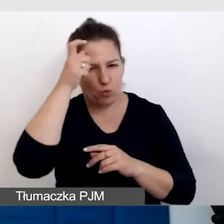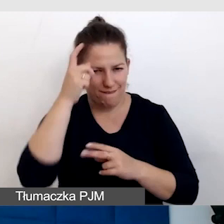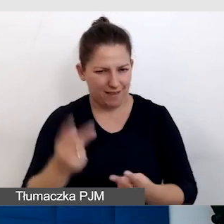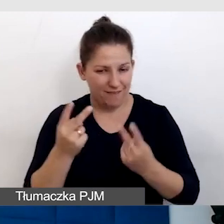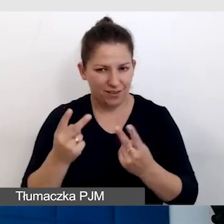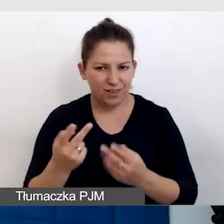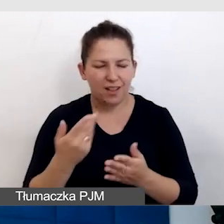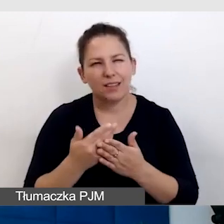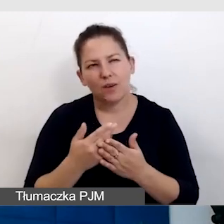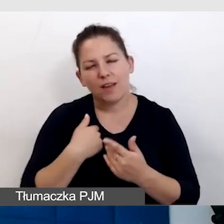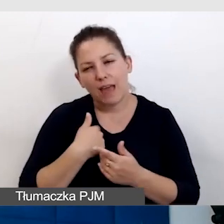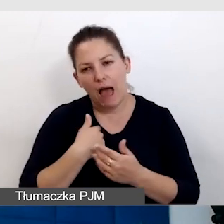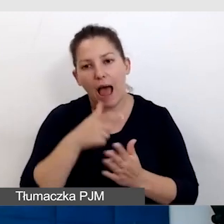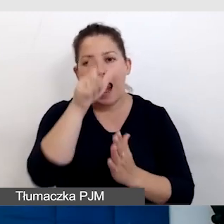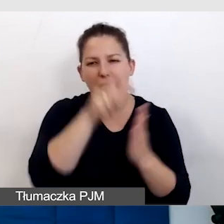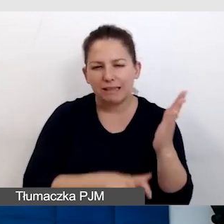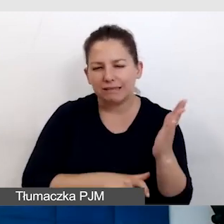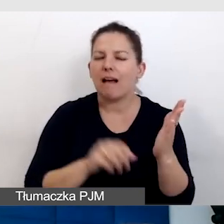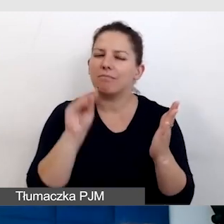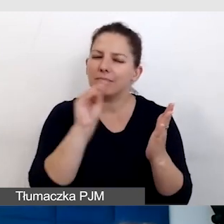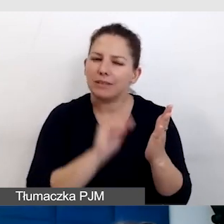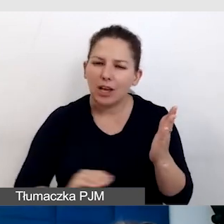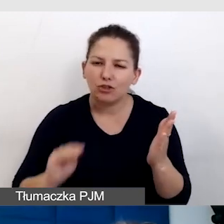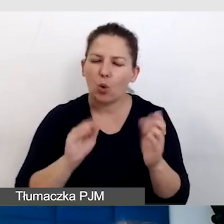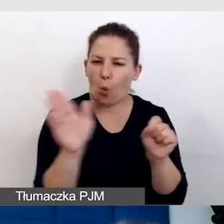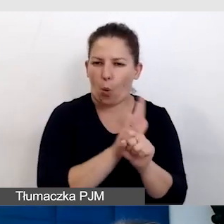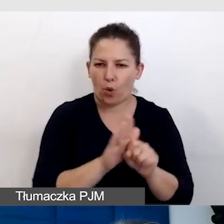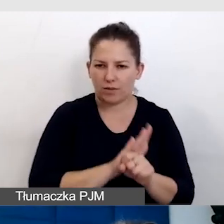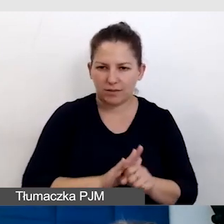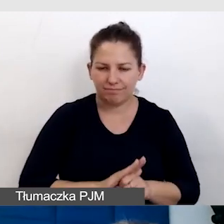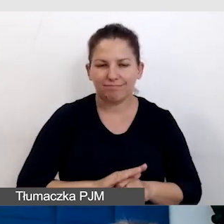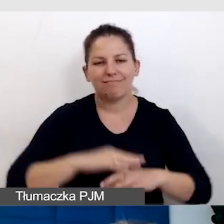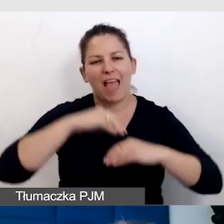Dlatego ja bym tę listę jeszcze uzupełniła o empatię, o uważność